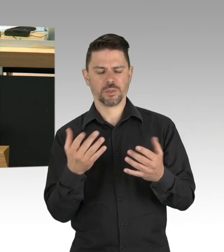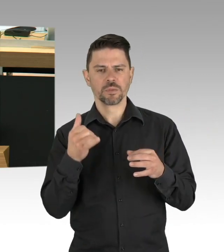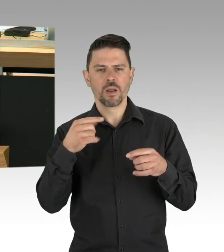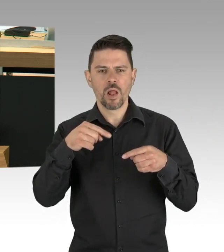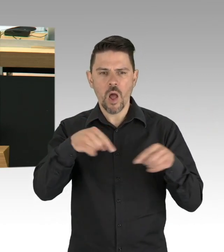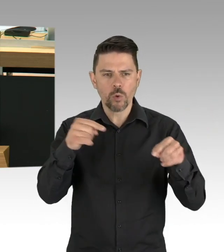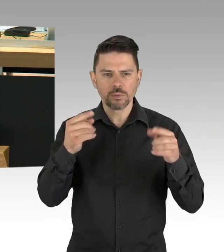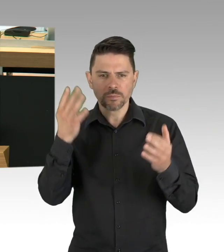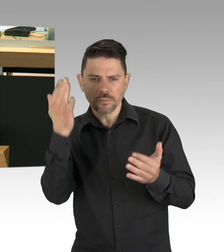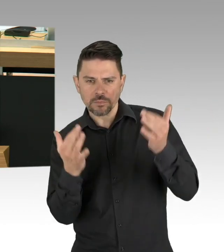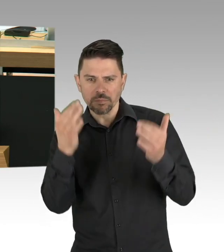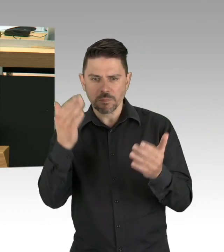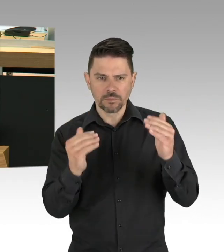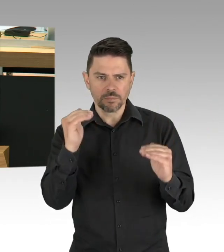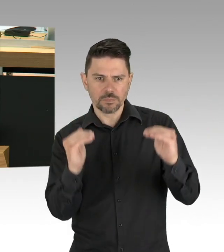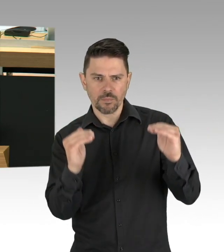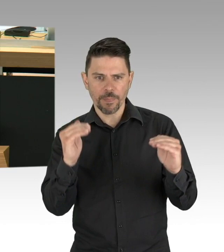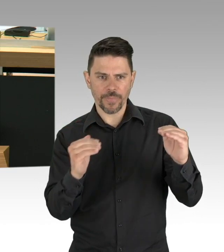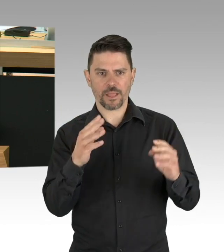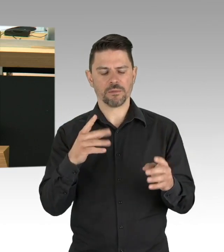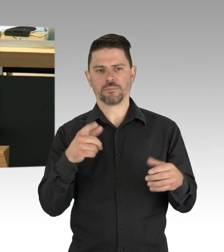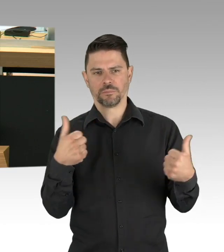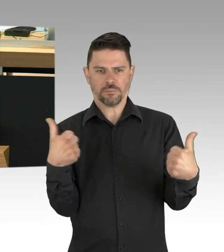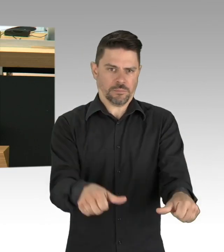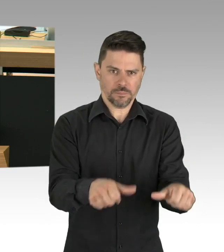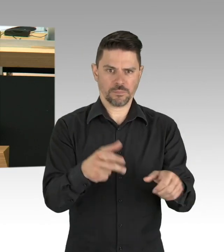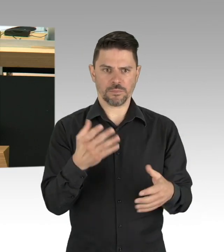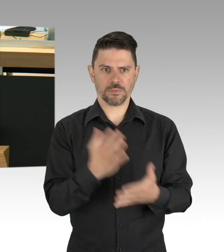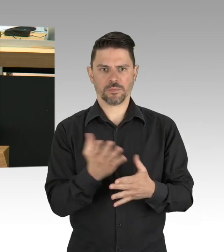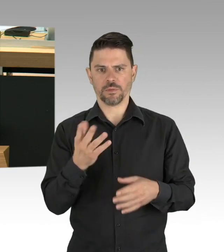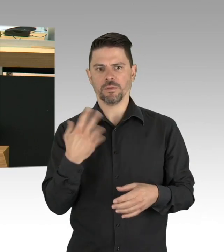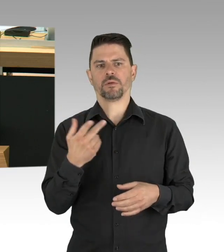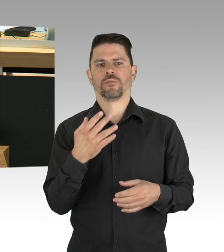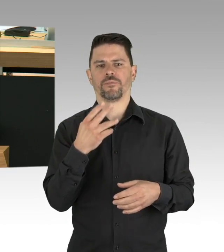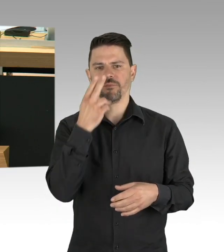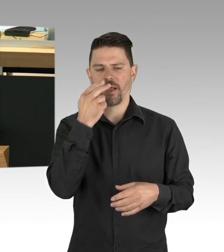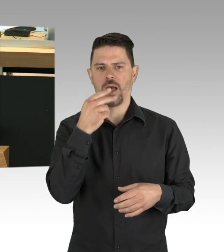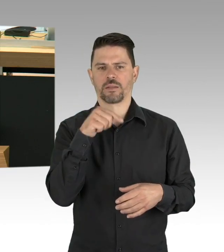sondern einfach das Stück Leben und Arbeiten zurück, das sie zum Überleben brauchen.